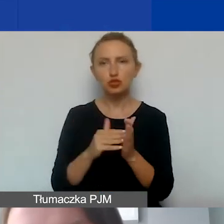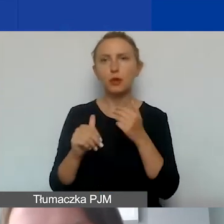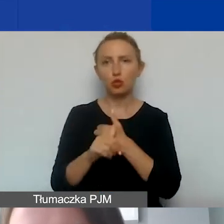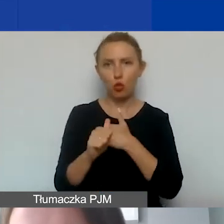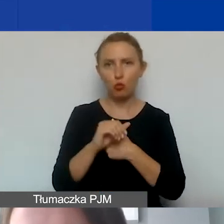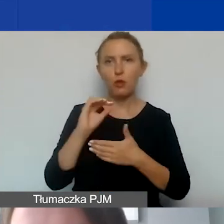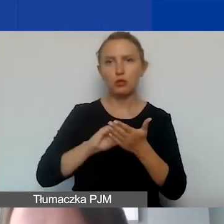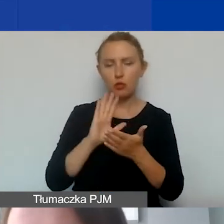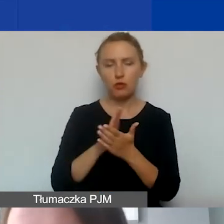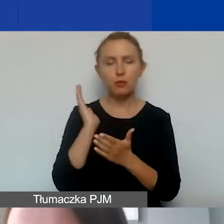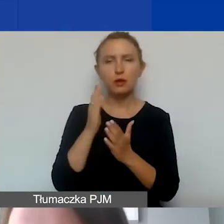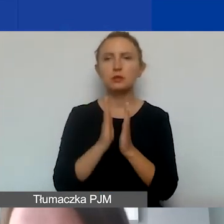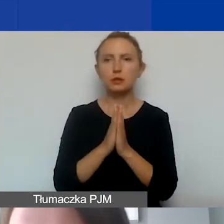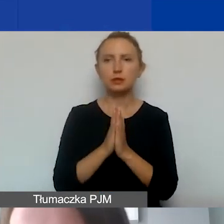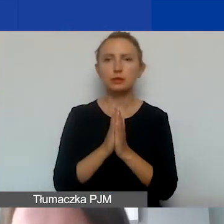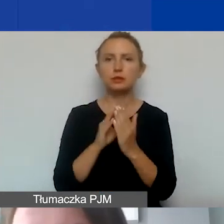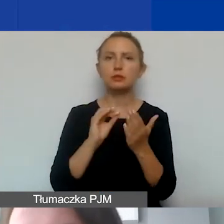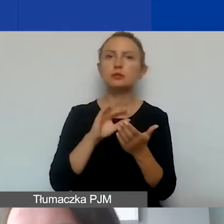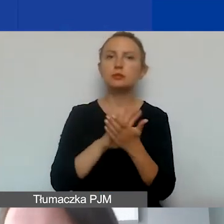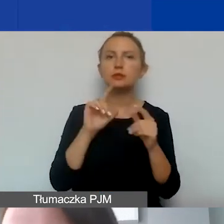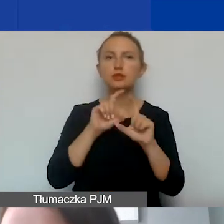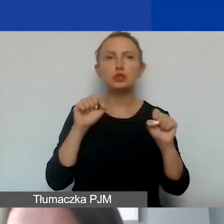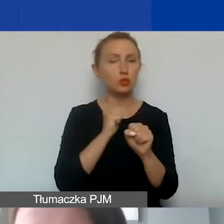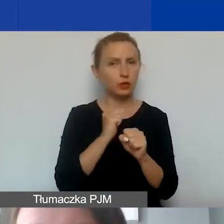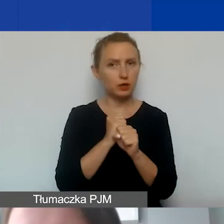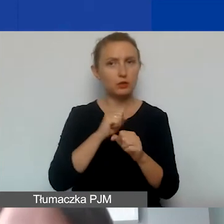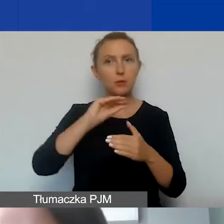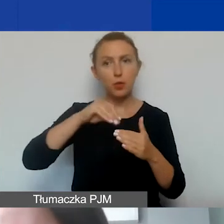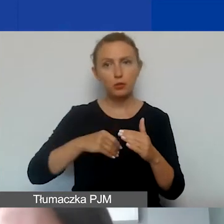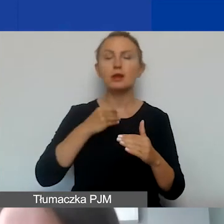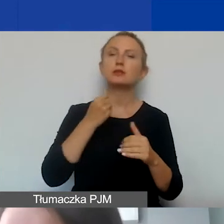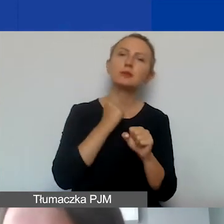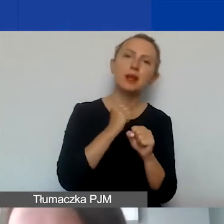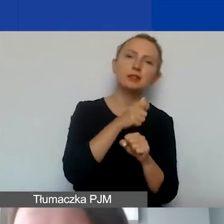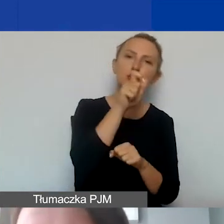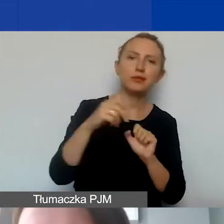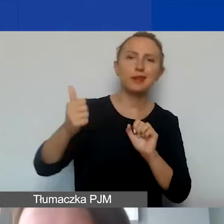Będziemy prosić o ewidencję czasu pracy podpisaną przez pracownika, przełożonego,